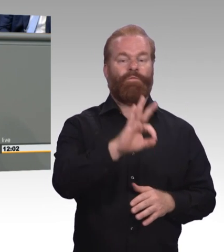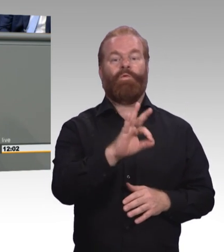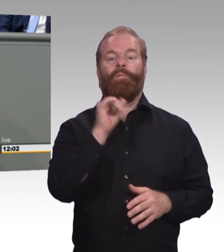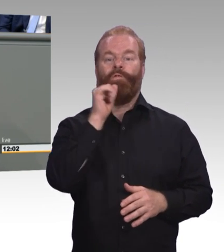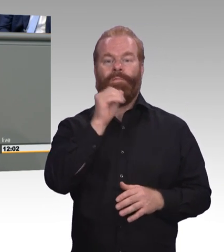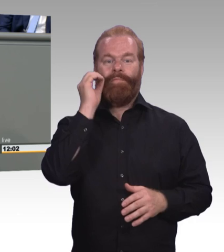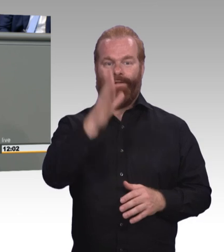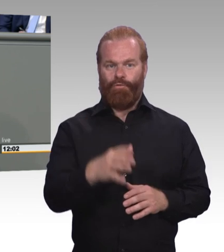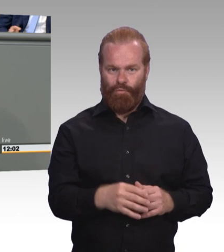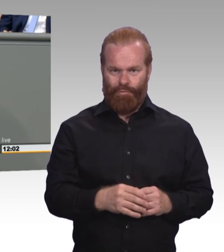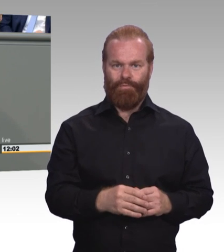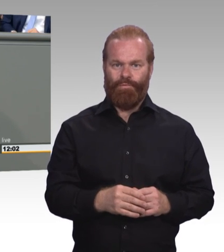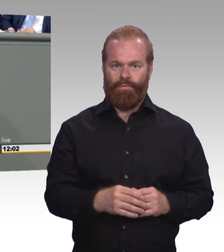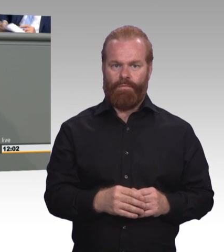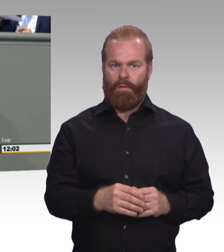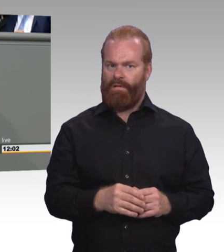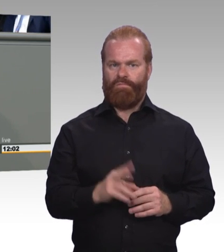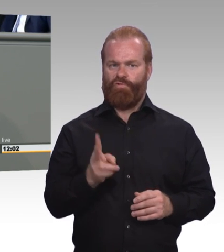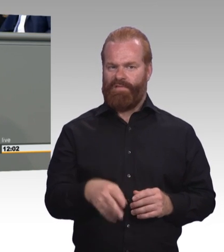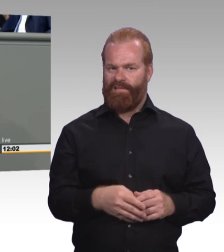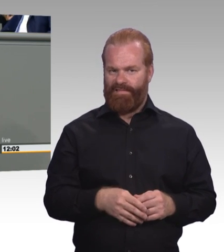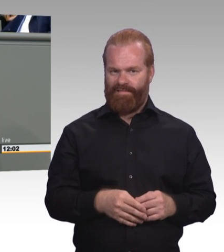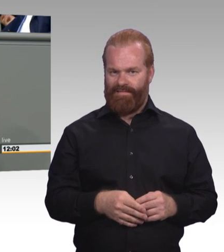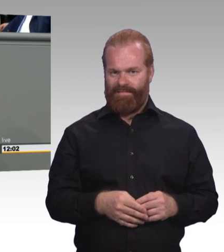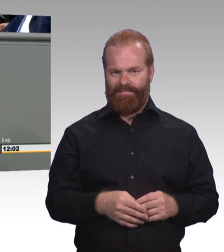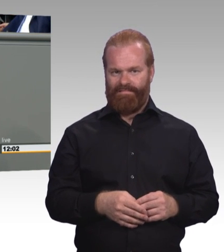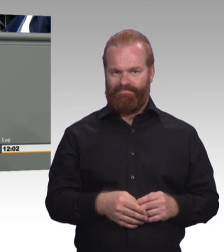da mehr Butter bei die Fische und mehr Mut gewünscht. (Zwischenruf)